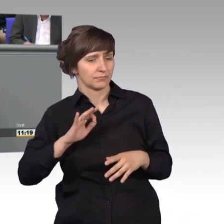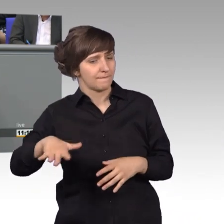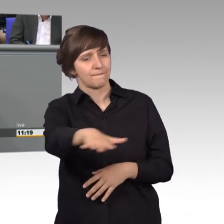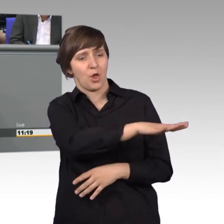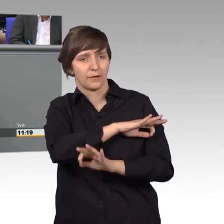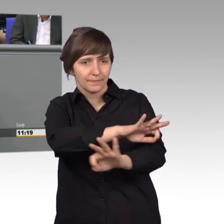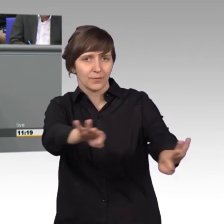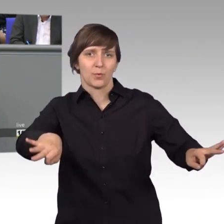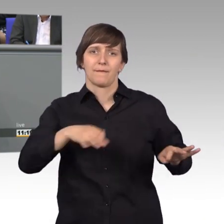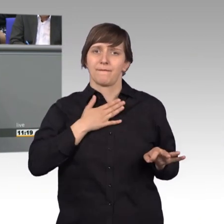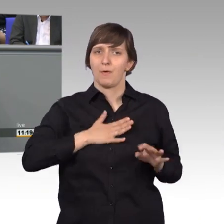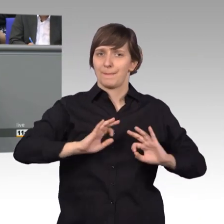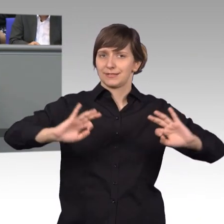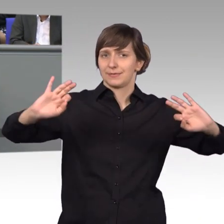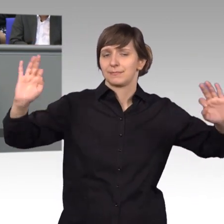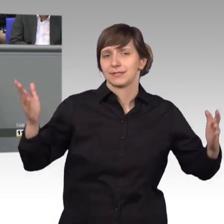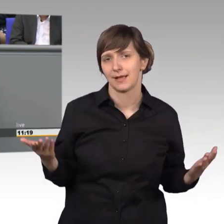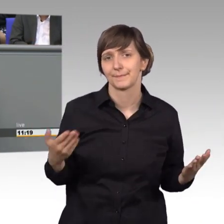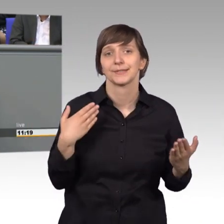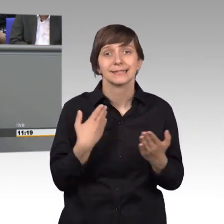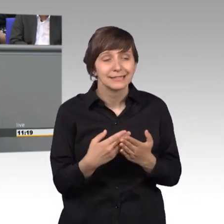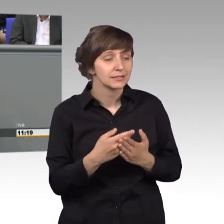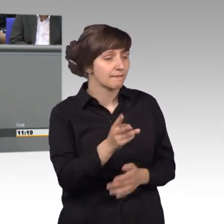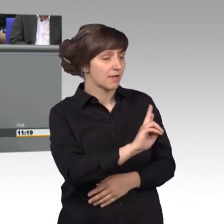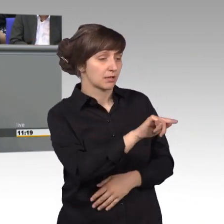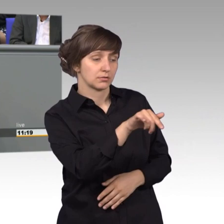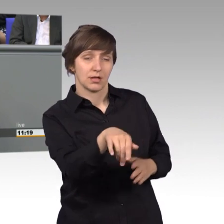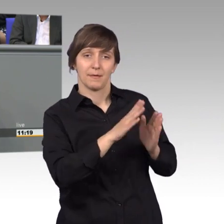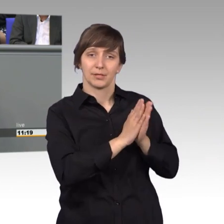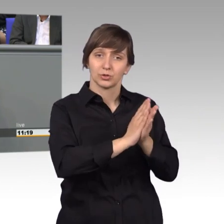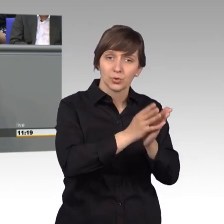Und genau deswegen unterstütze ich jeden, der eine Petition hier einreichen möchte